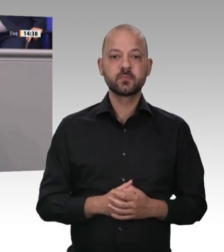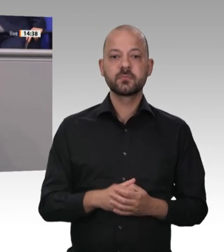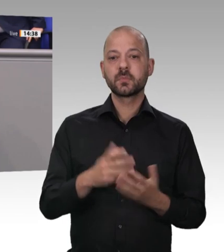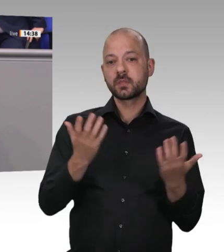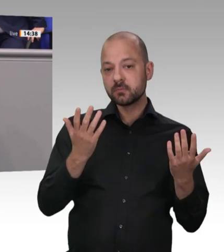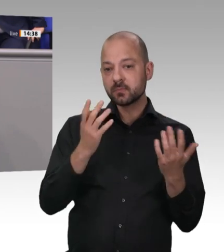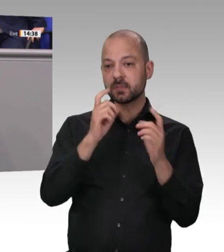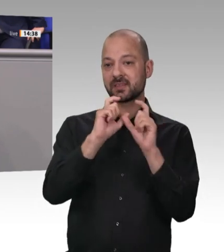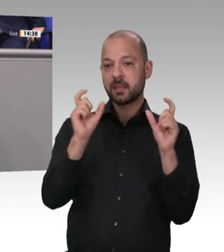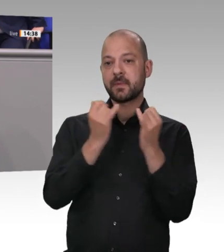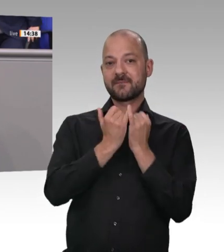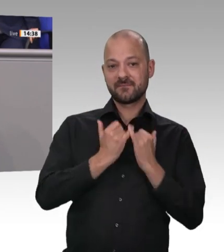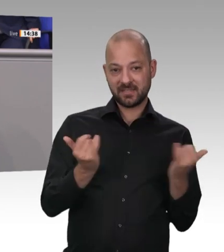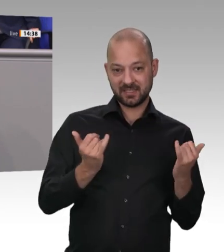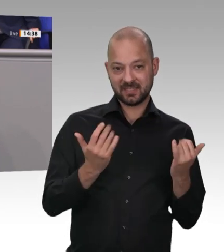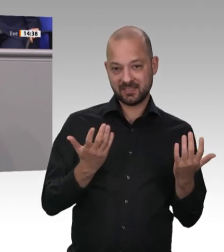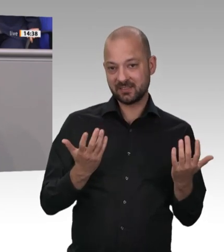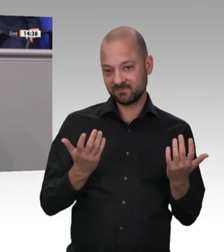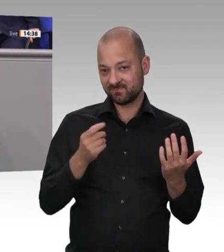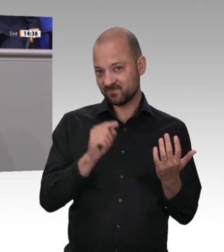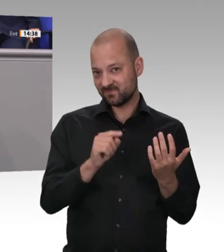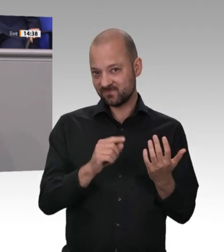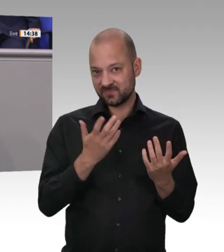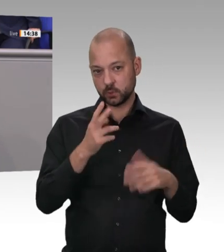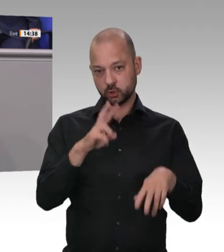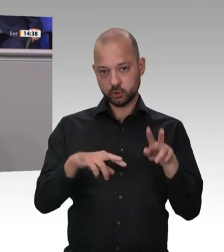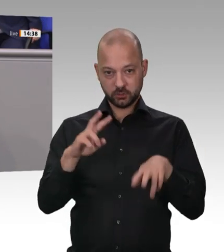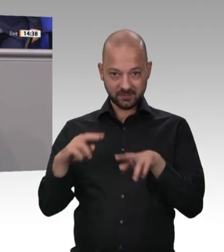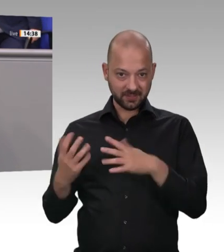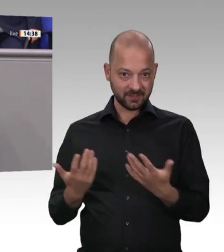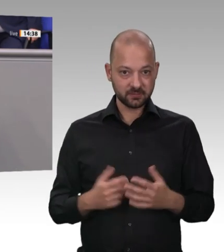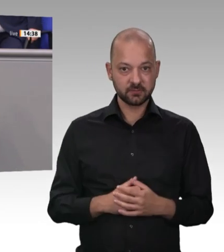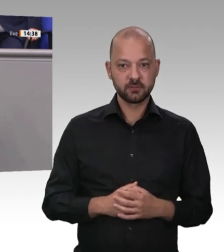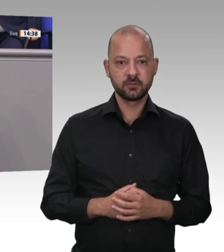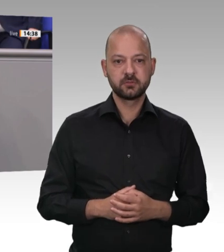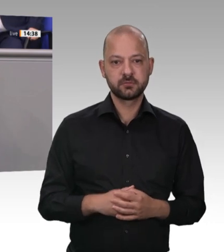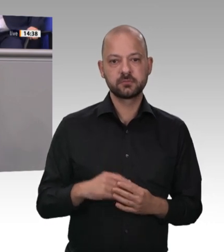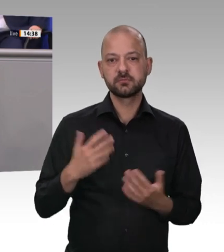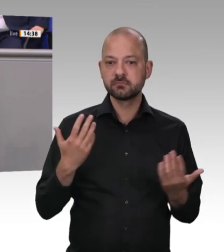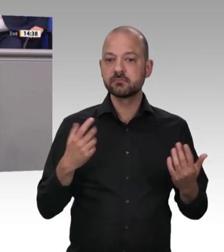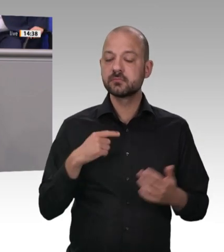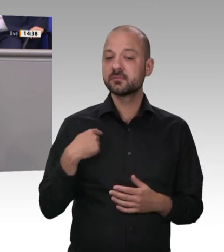Standards gibt, sehen wir die größte Problematik in der Umsetzung bzw. Kontrolle. Wir benötigen